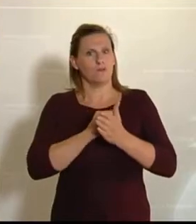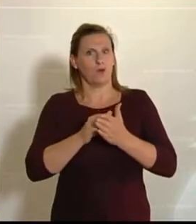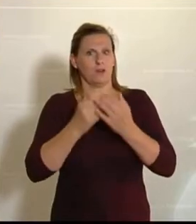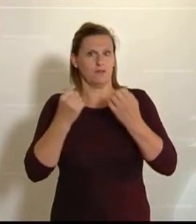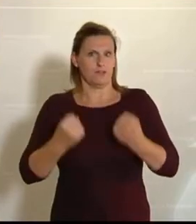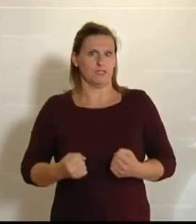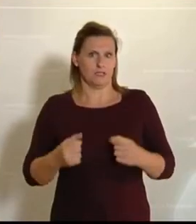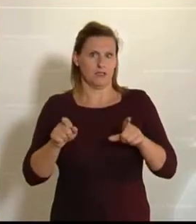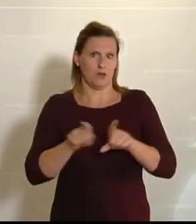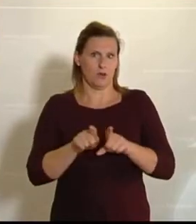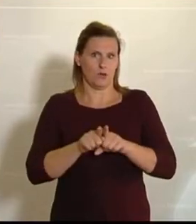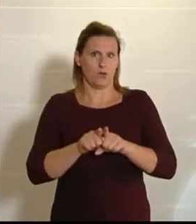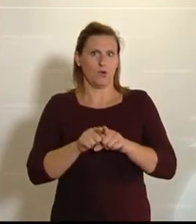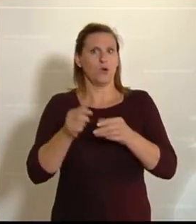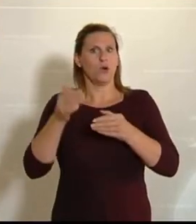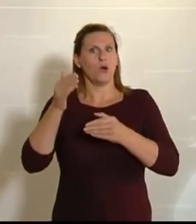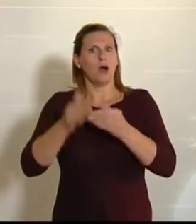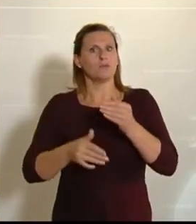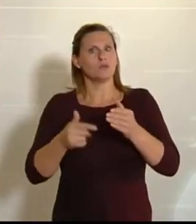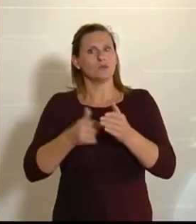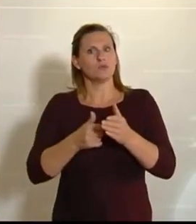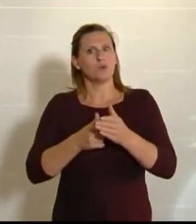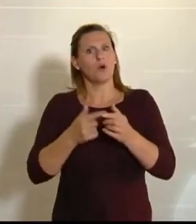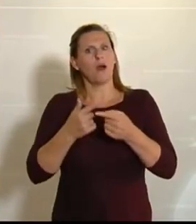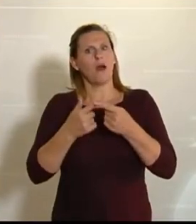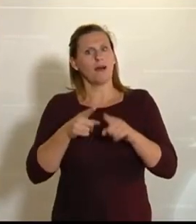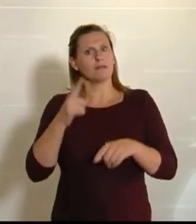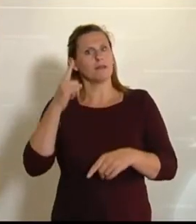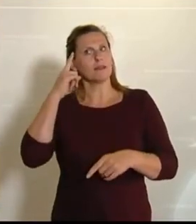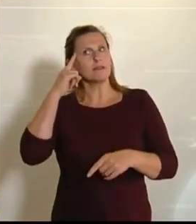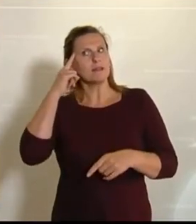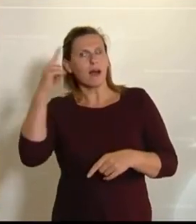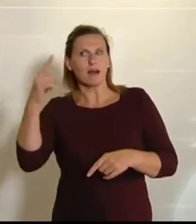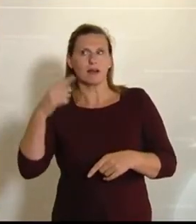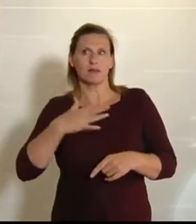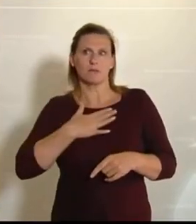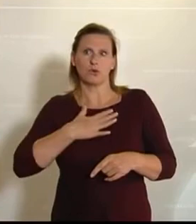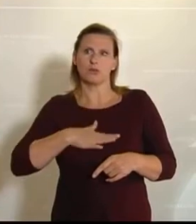Zum Schluss möchte ich aber noch einen anderen Gedanken ausführen, weil im Landwirtschaftsausschuss